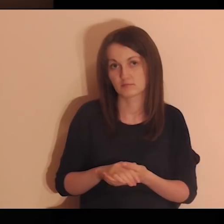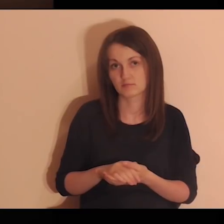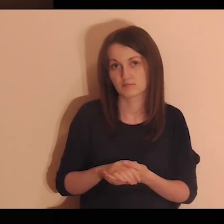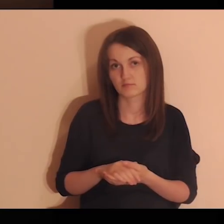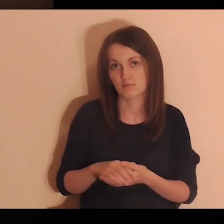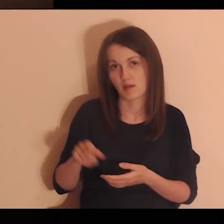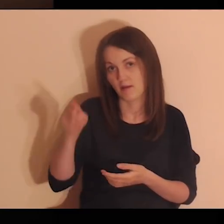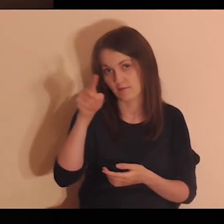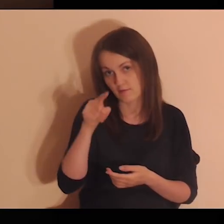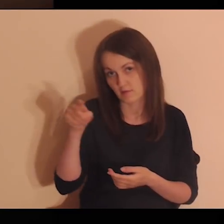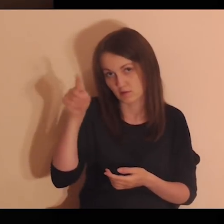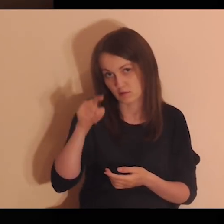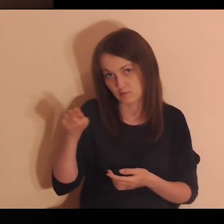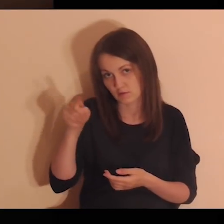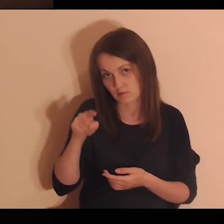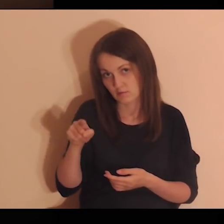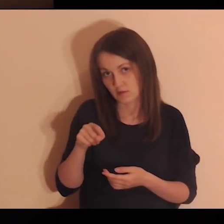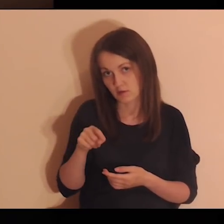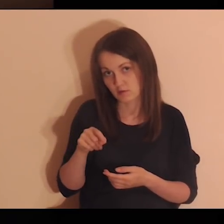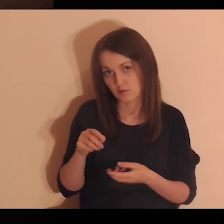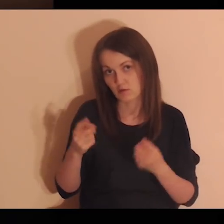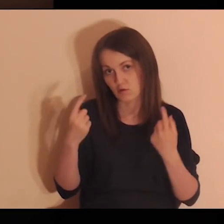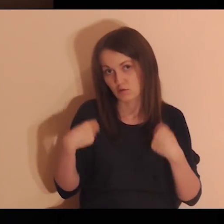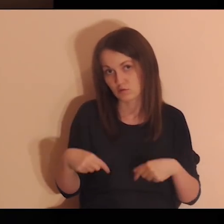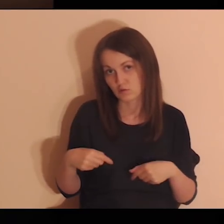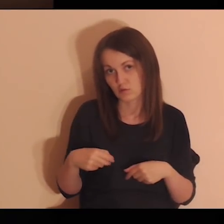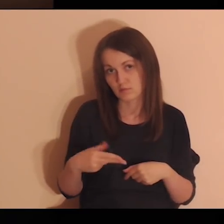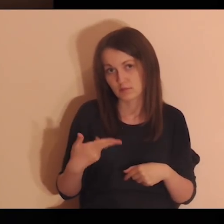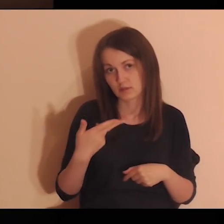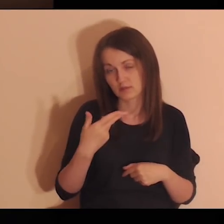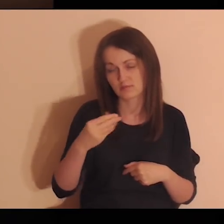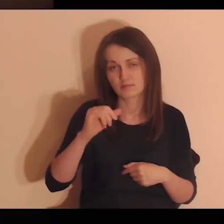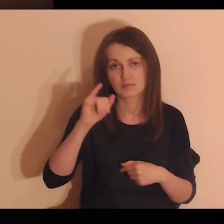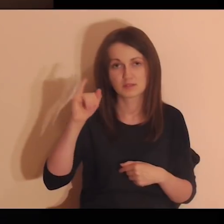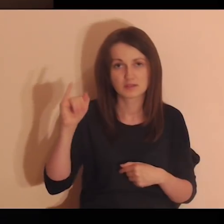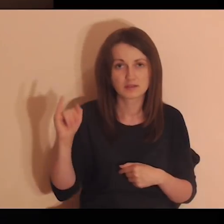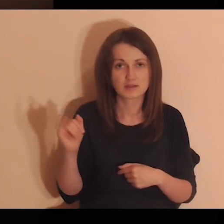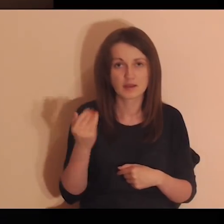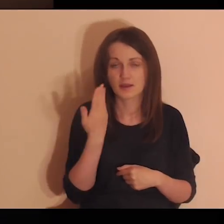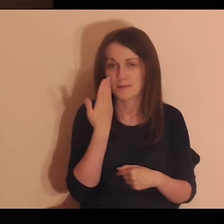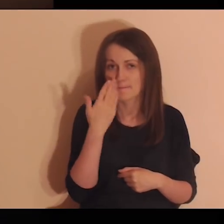Zakreśl w koło te osoby z tej listy które są dla ciebie najcenniejsze.